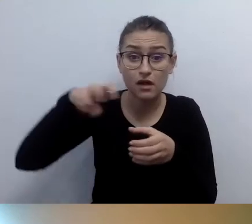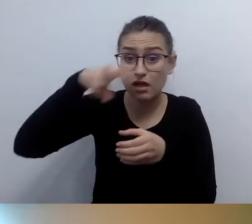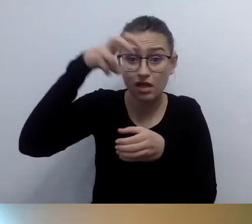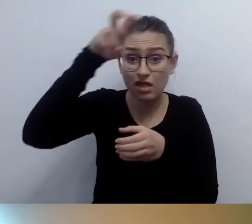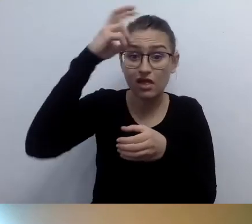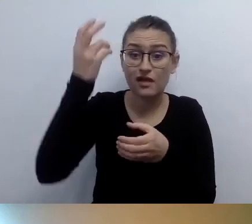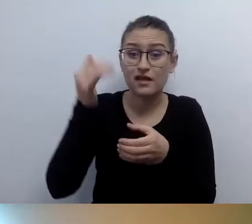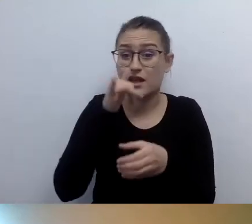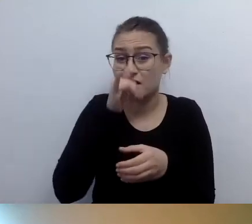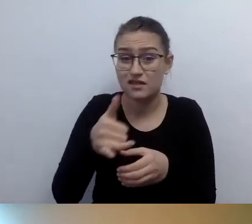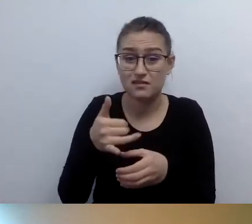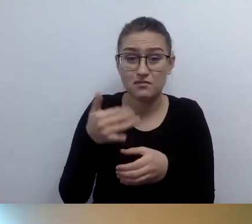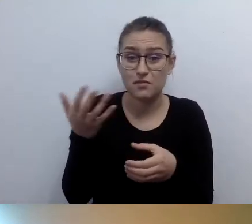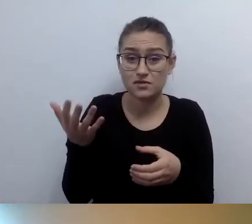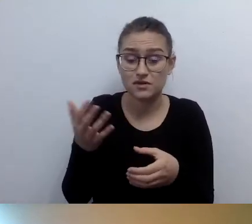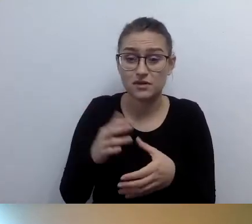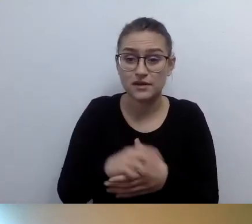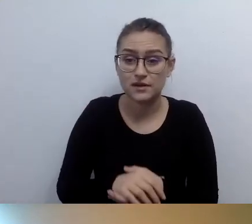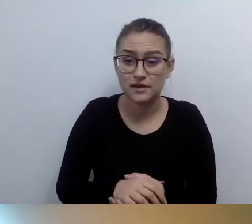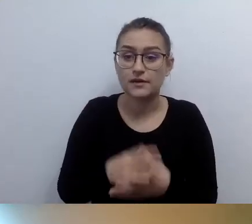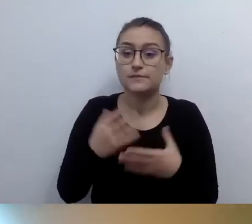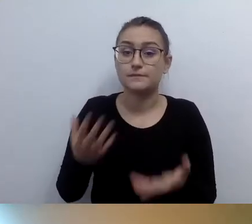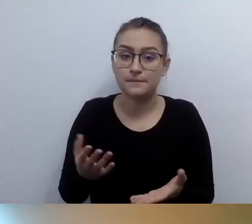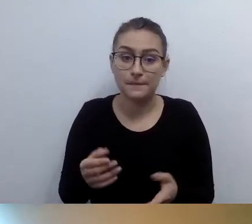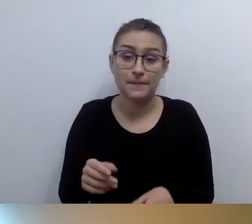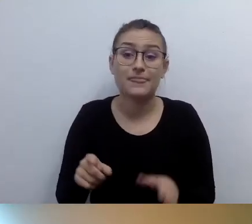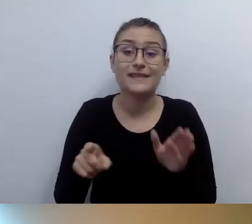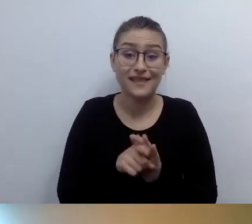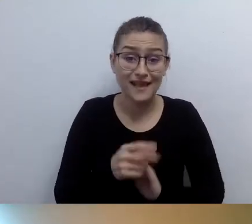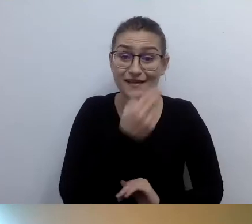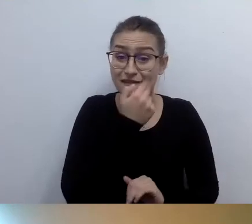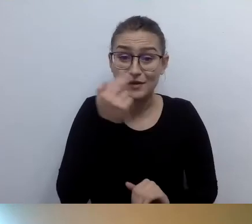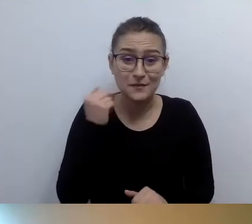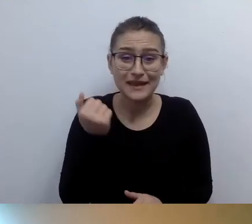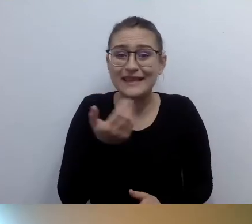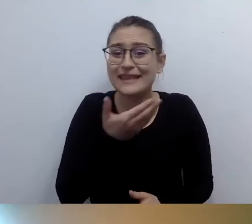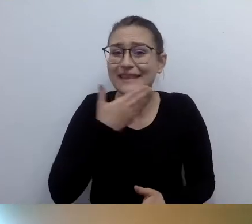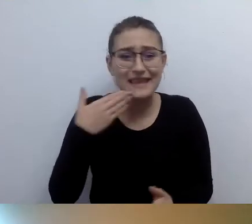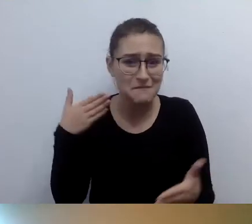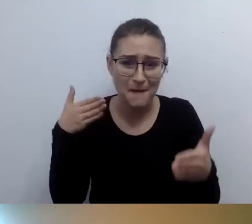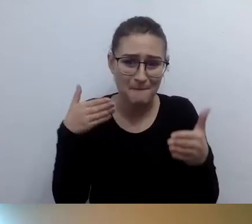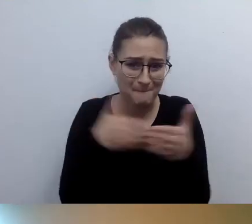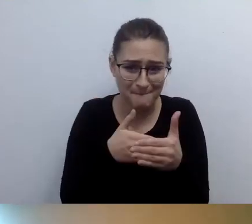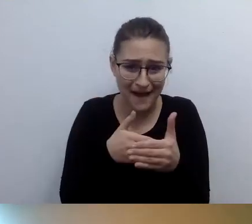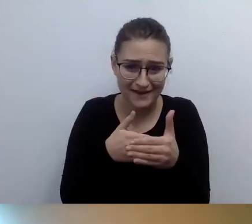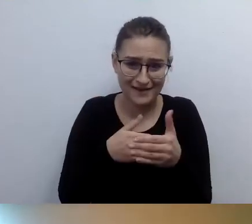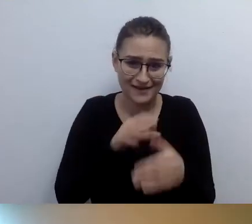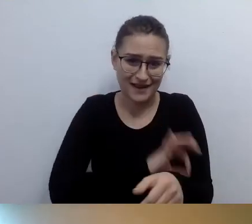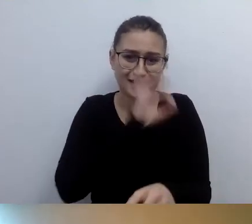nie istnieje kategoria bariery architektonicznej. MAŁGORZATA: O tym pomyślałam. Osoba niewidząca nie ma problemu z architekturą.